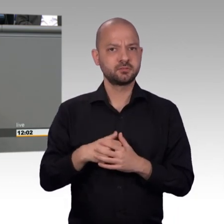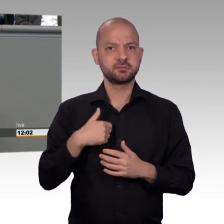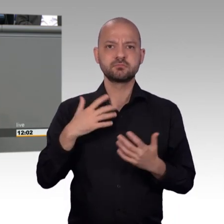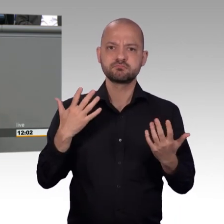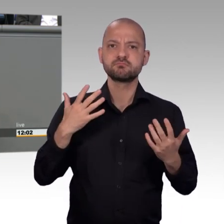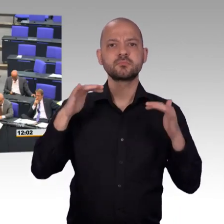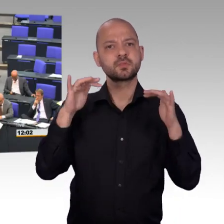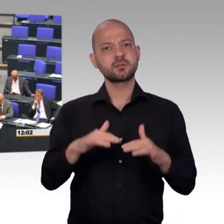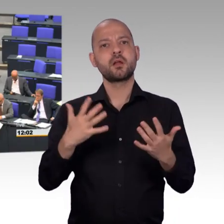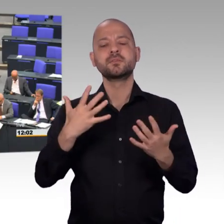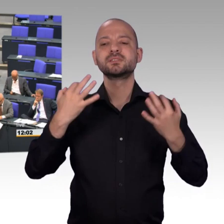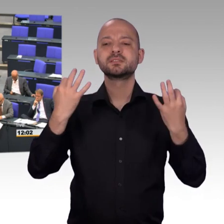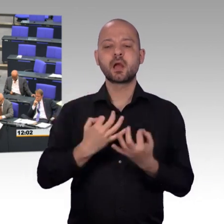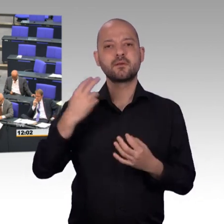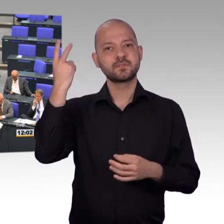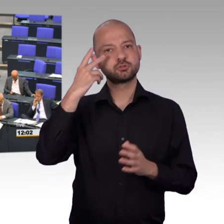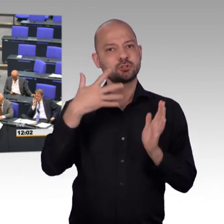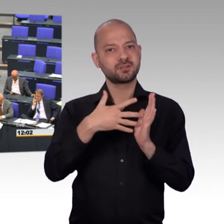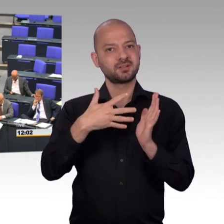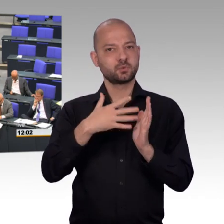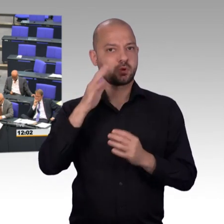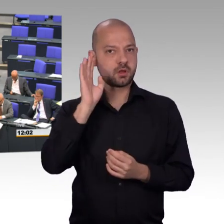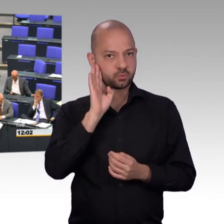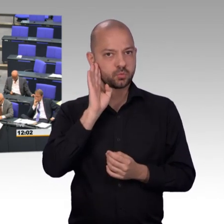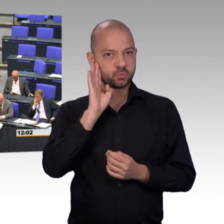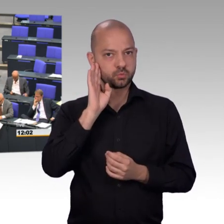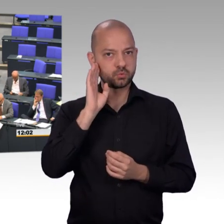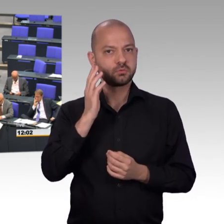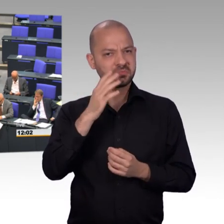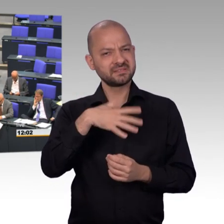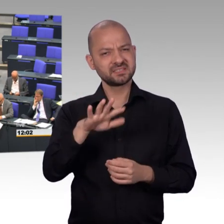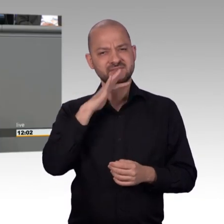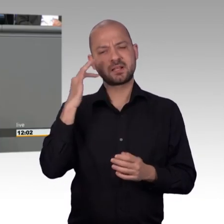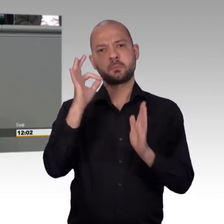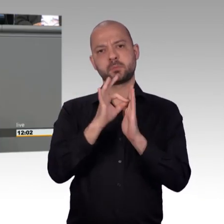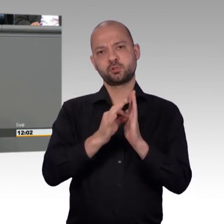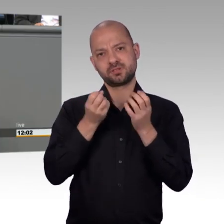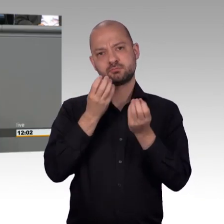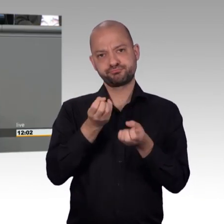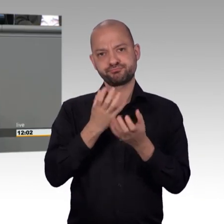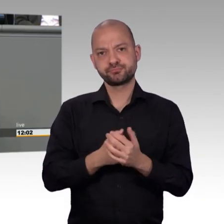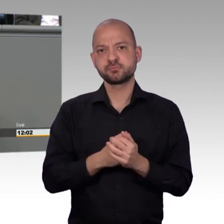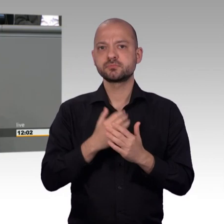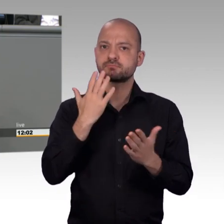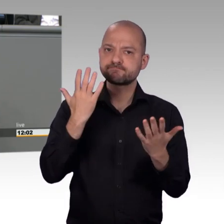Gesundheitspolitik, das ist die Behindertenpolitik, das ist die Armut von Kindern und auch Erwachsenen Menschen in diesem Land.